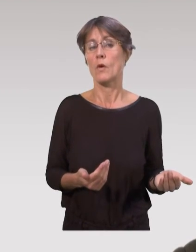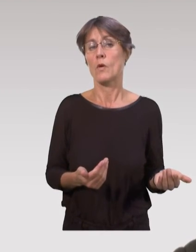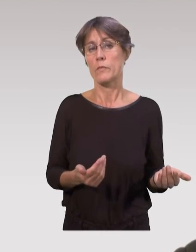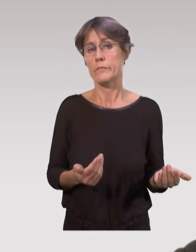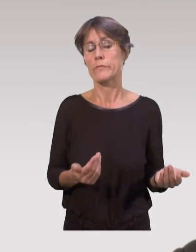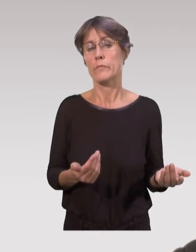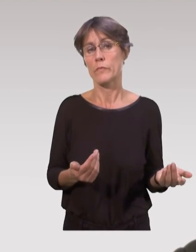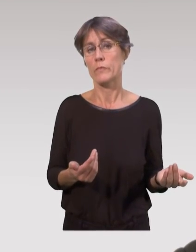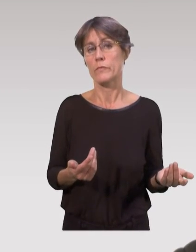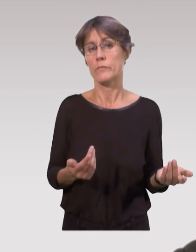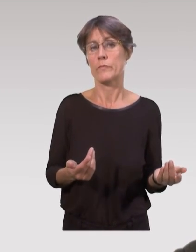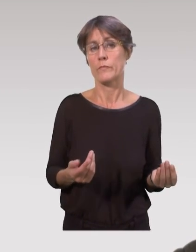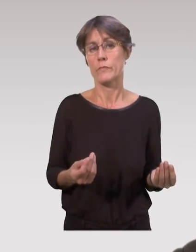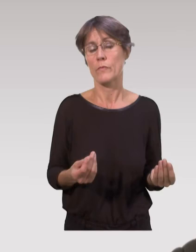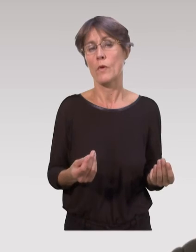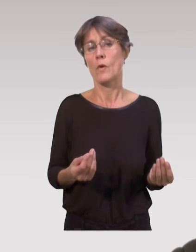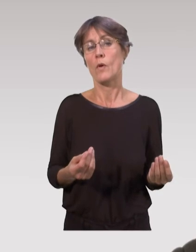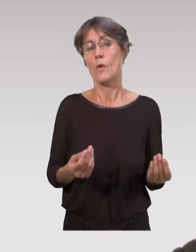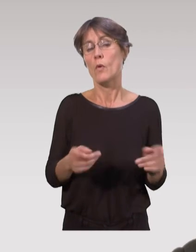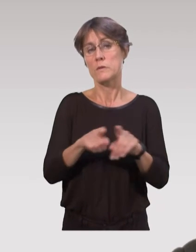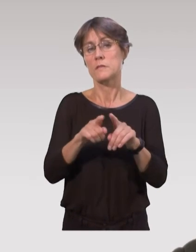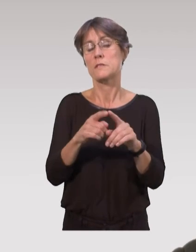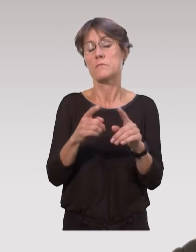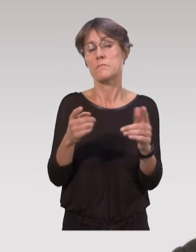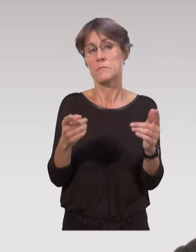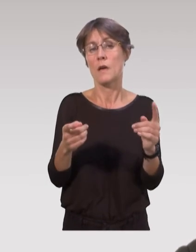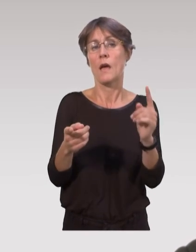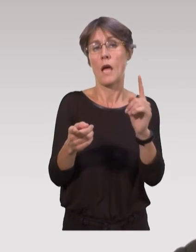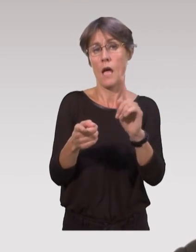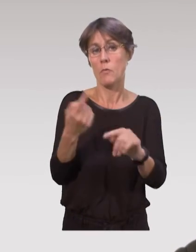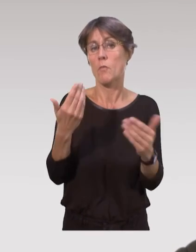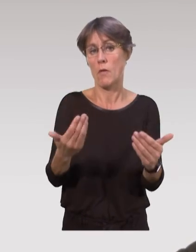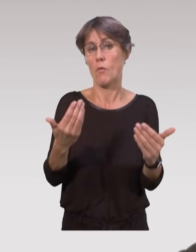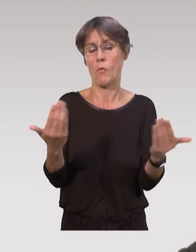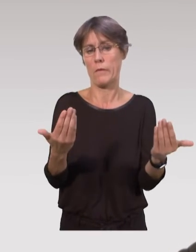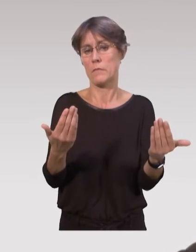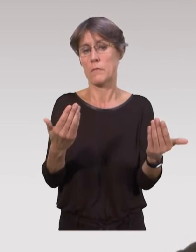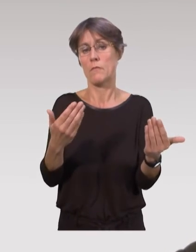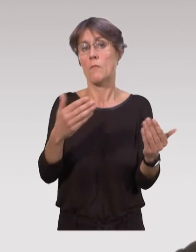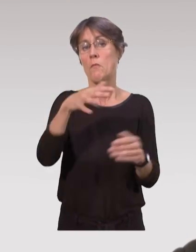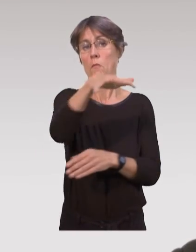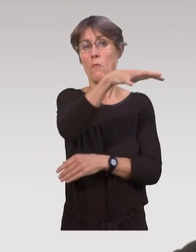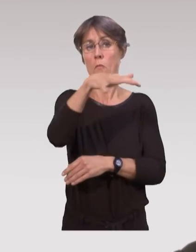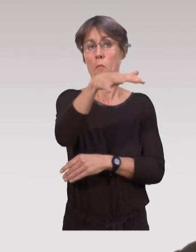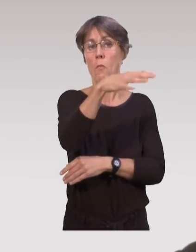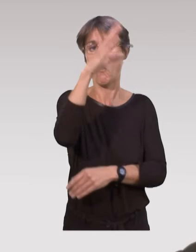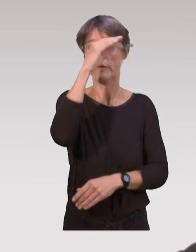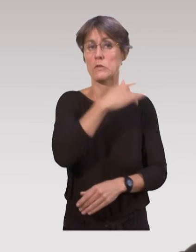En fait, on a aussi un aspect qui est très important, où on développe maintenant auprès des professionnels de santé